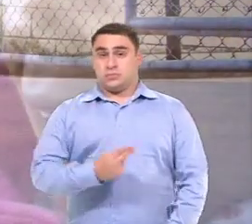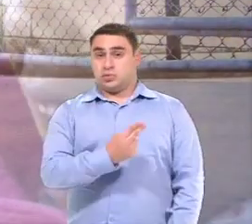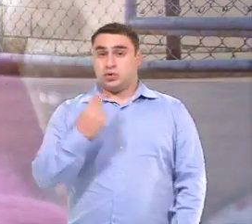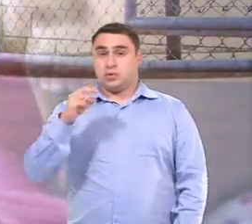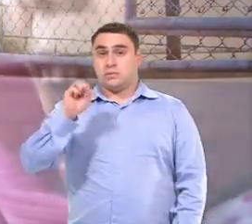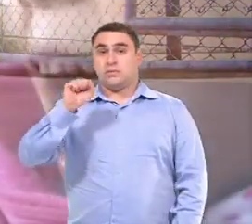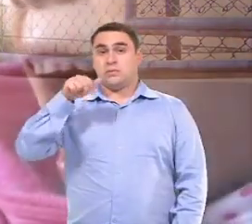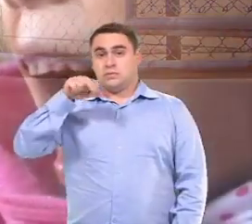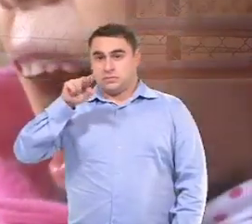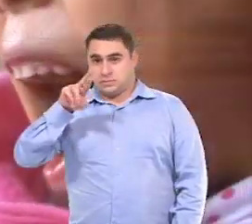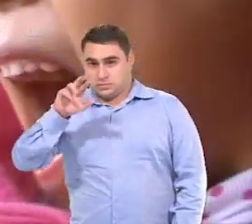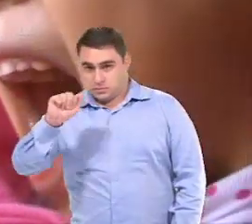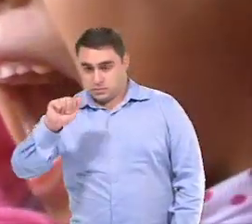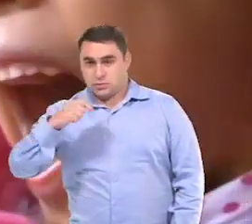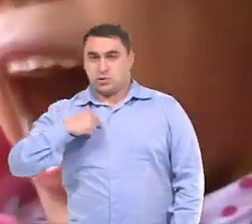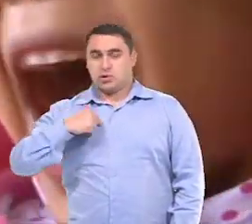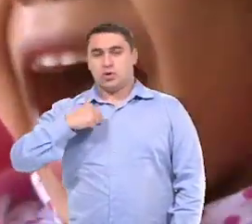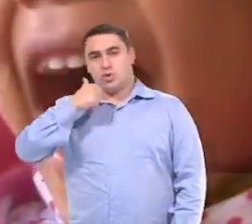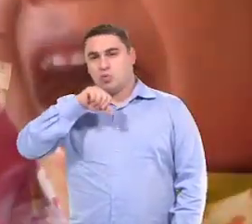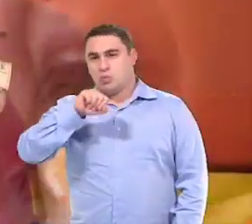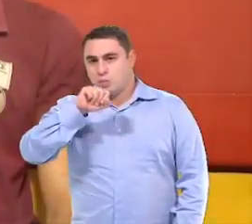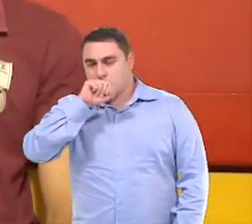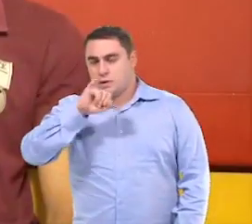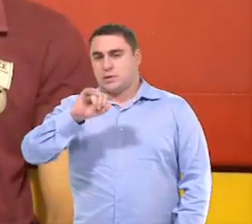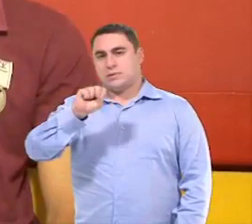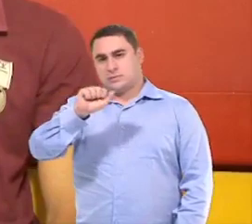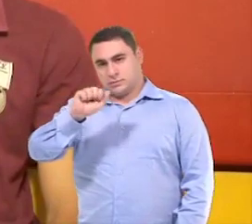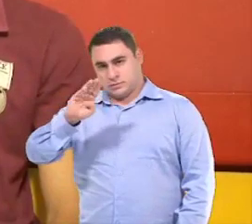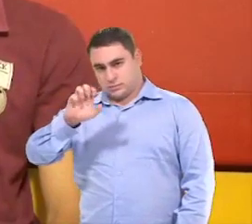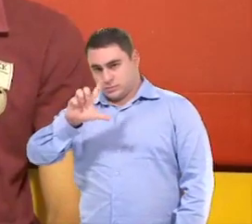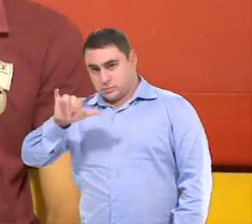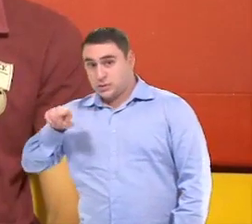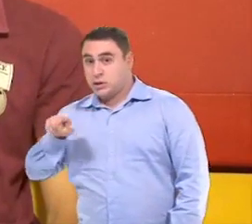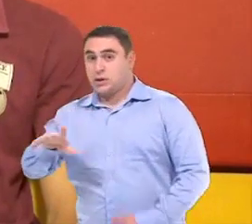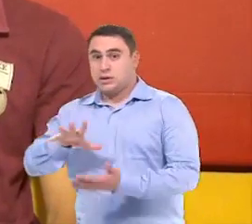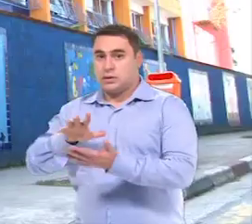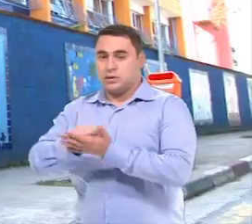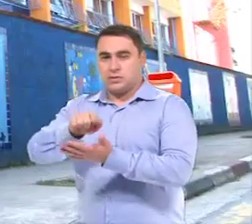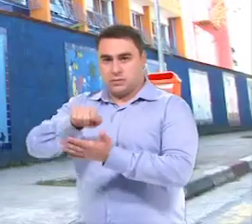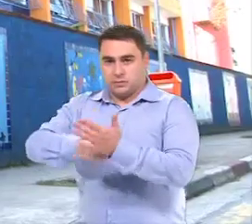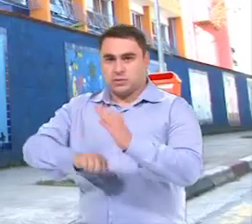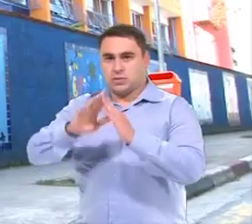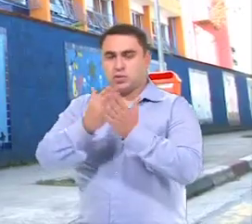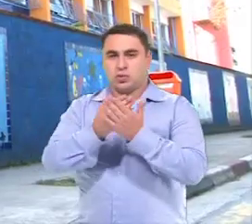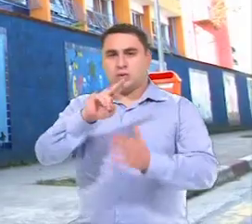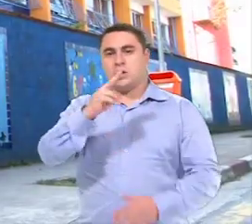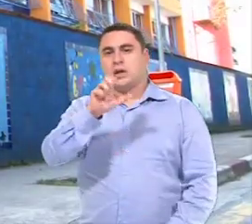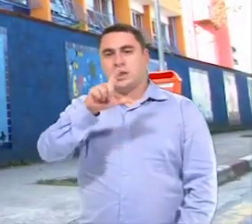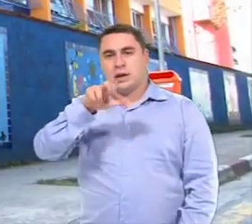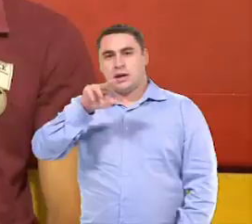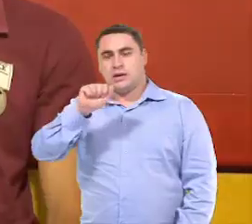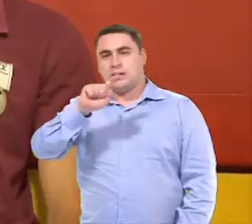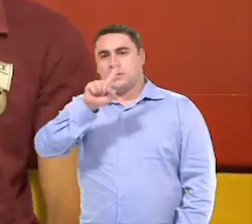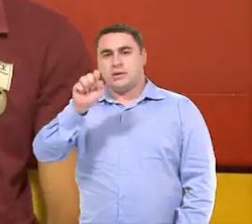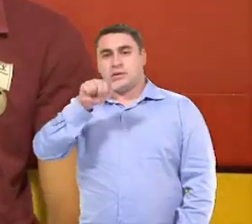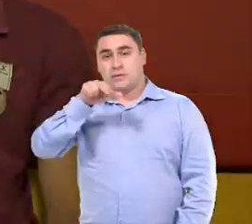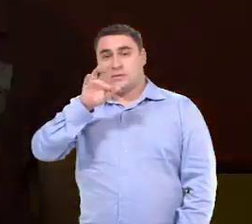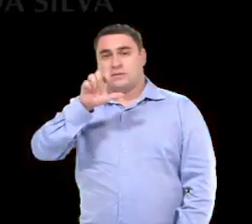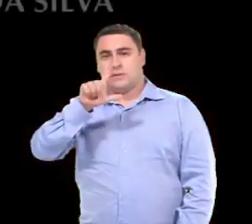Meu nome é Sandra Moura Borges Lima, eu sou a mãe da Isabelly, e ela é matriculada Na Escola Helena Zanfelici, aqui em São Bernardo.